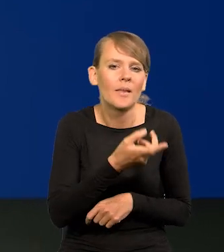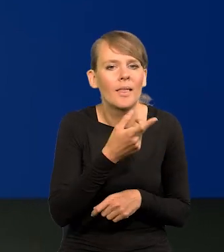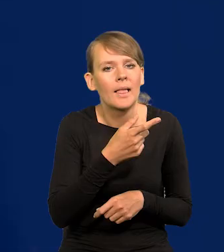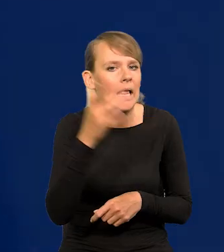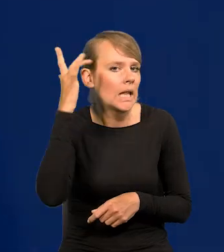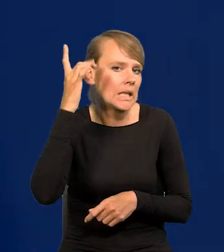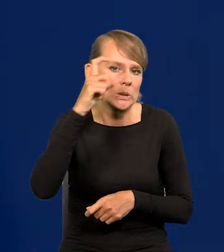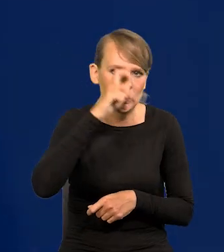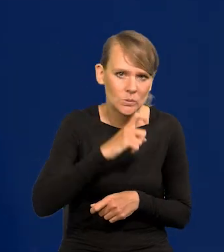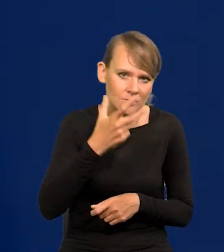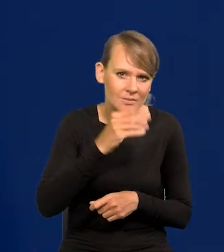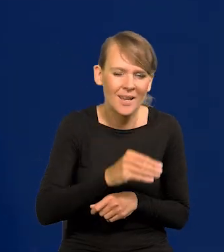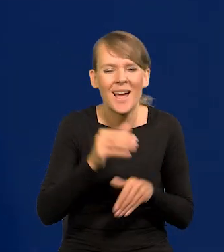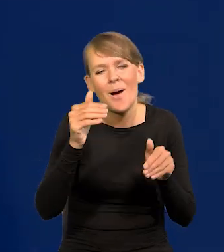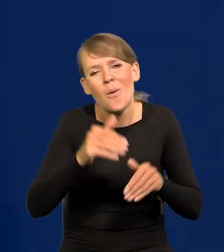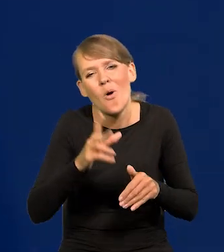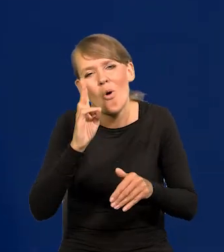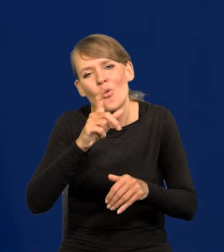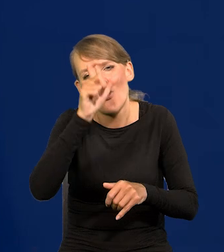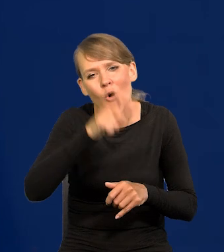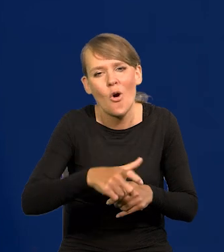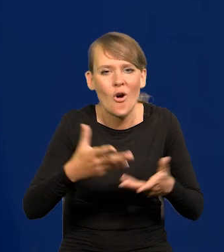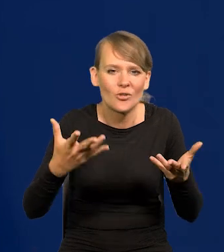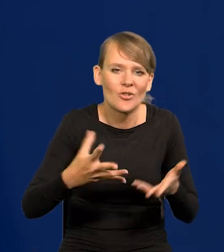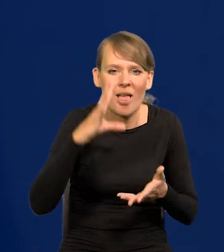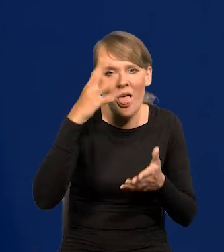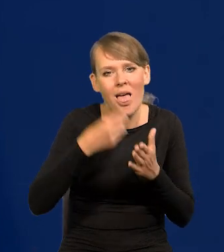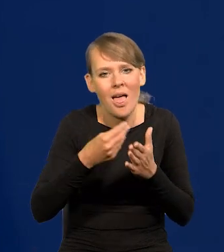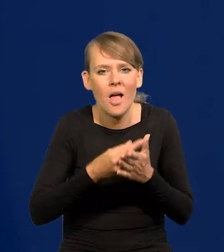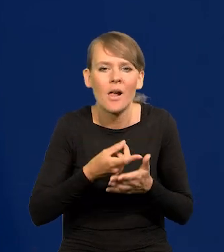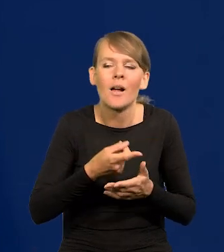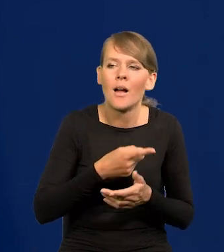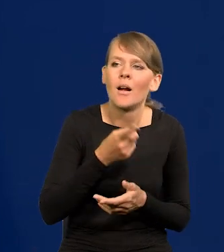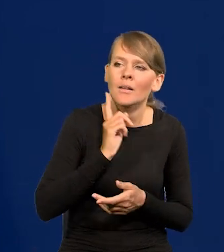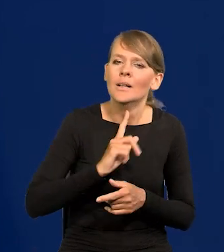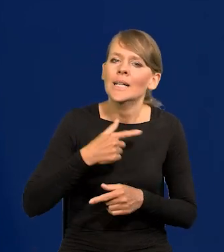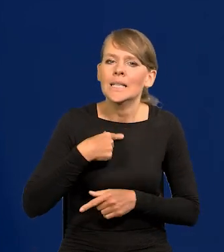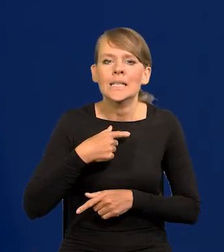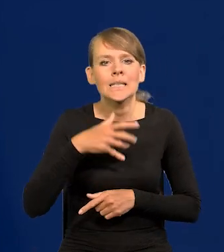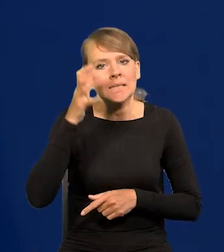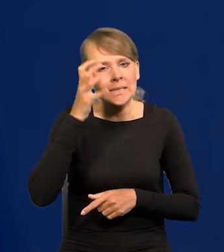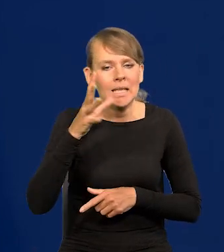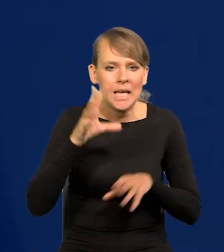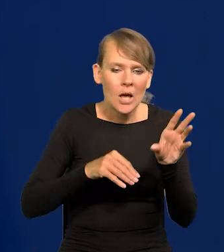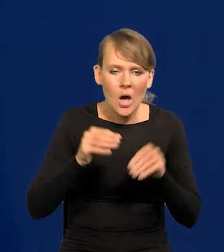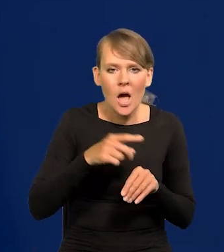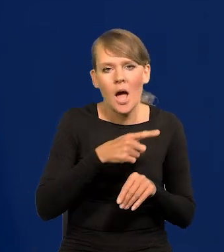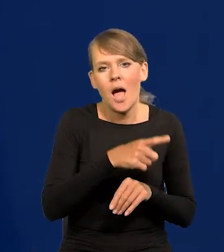Poza jakimiś tam emerytowanymi pseudo ekonomistami, co widać, że są całkowicie spolityzowani.